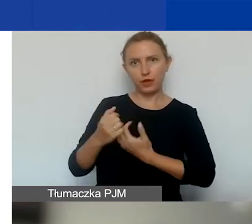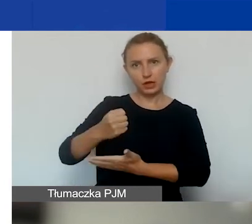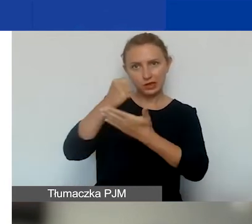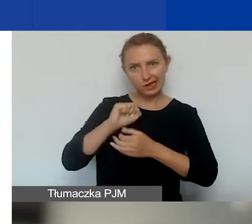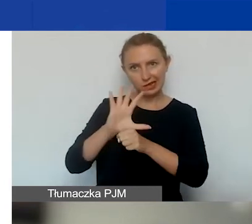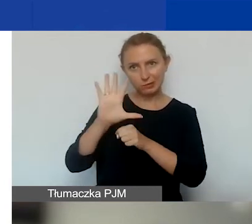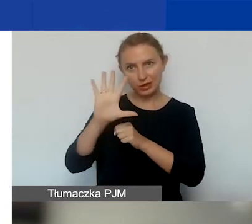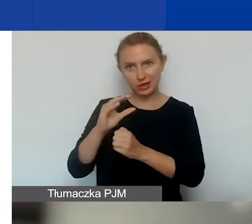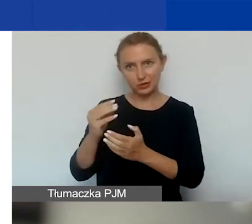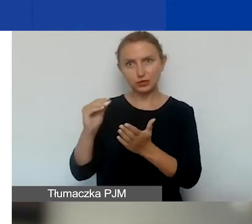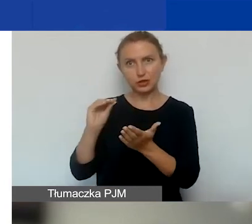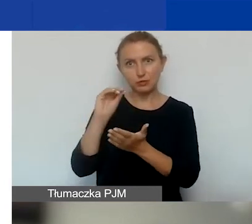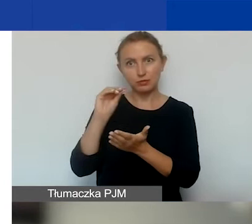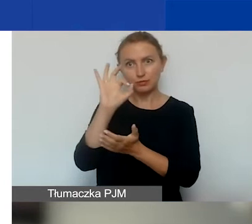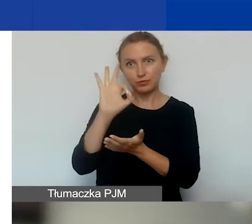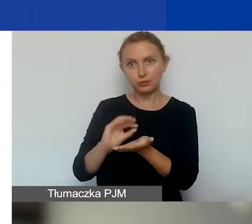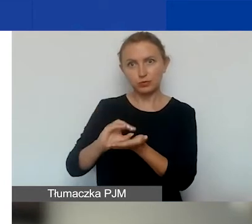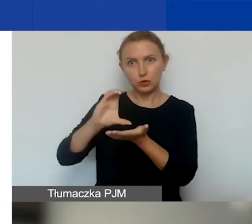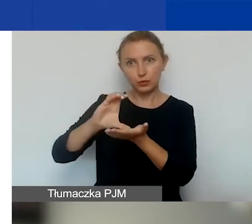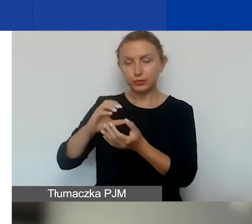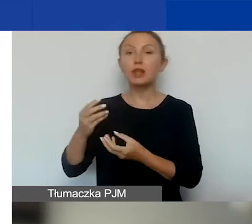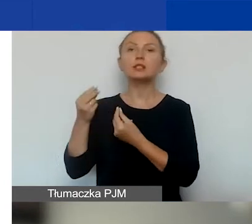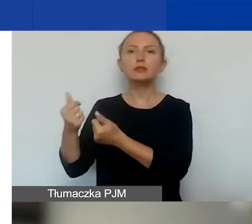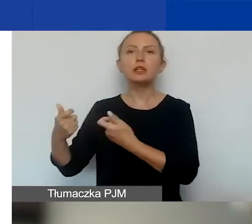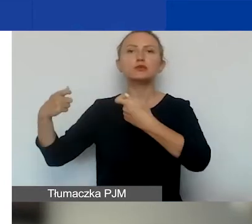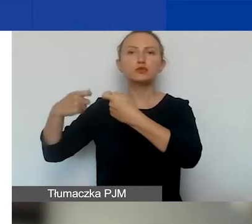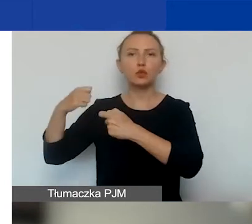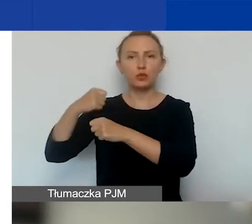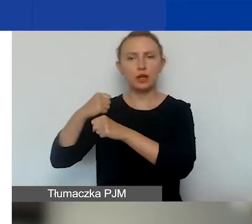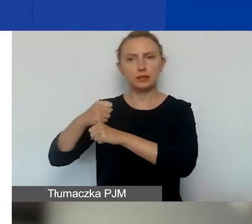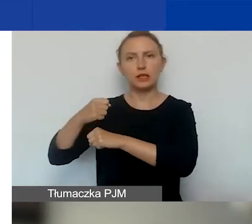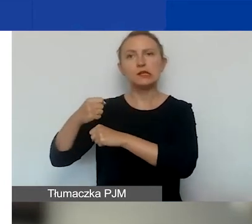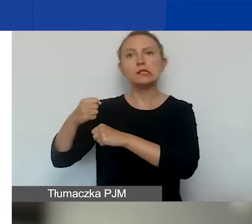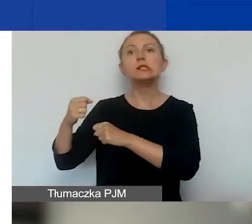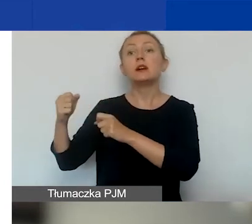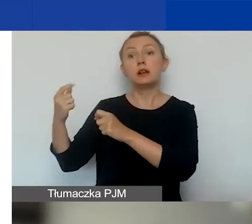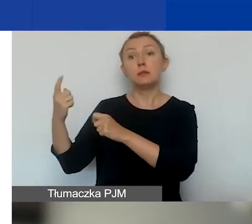na sfinansowanie współpracy z partnerem z Państw-Darczyńców.